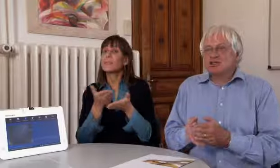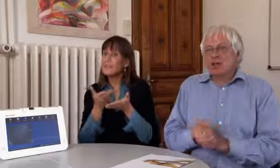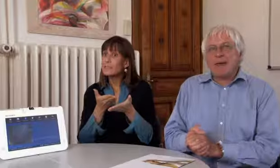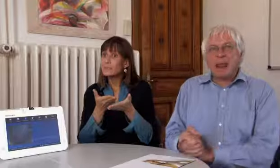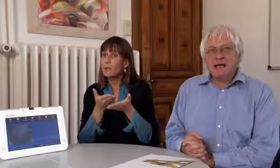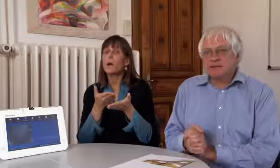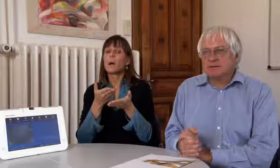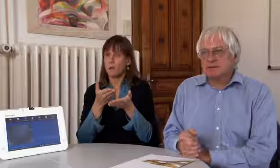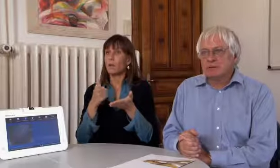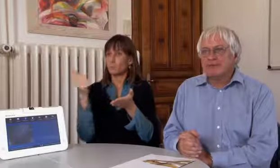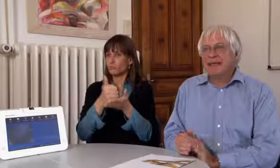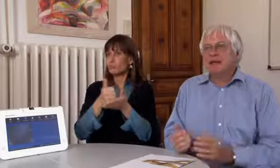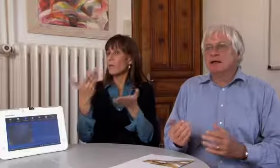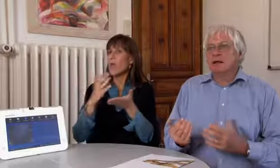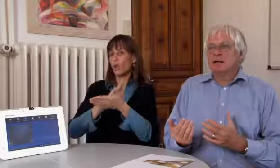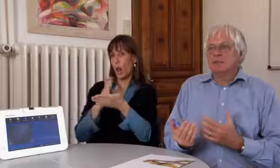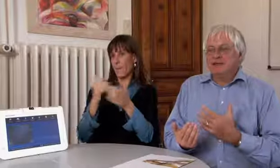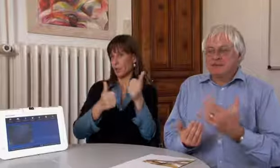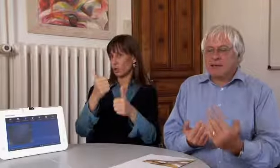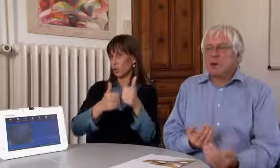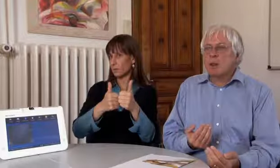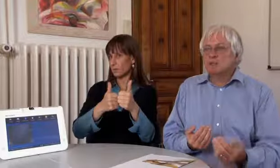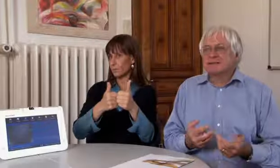Der Dienst wird durch Dolmetscher gewährleistet